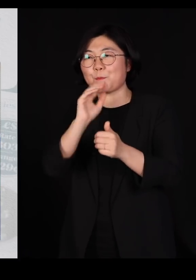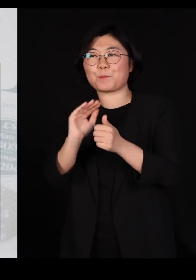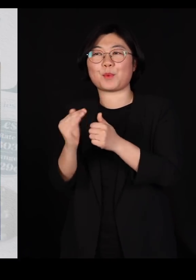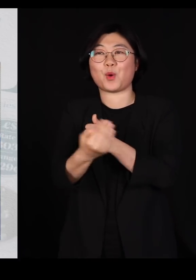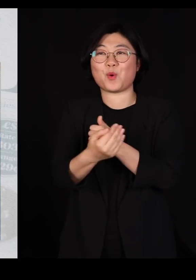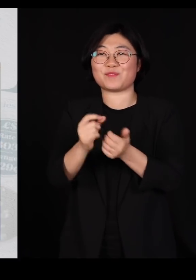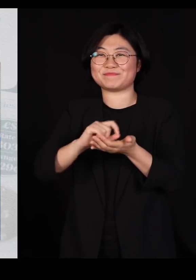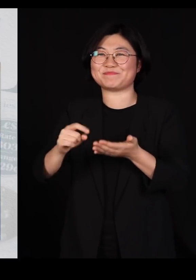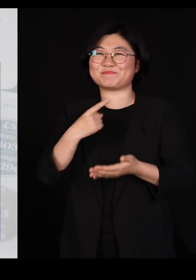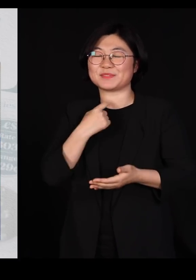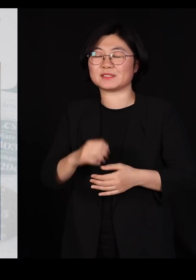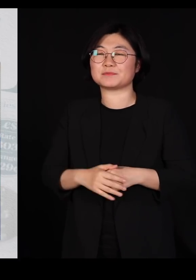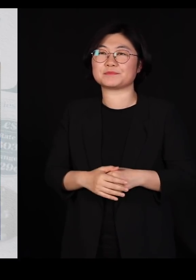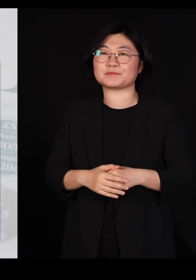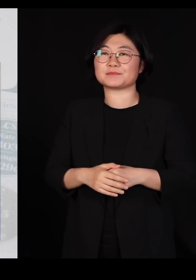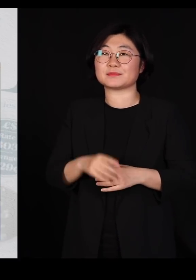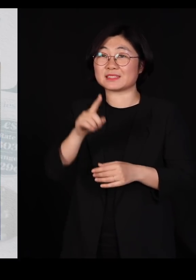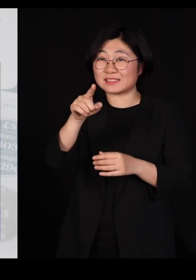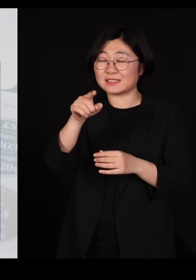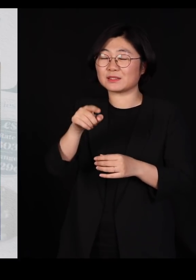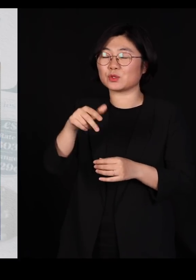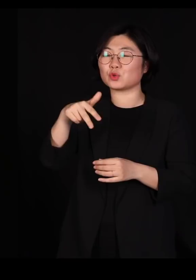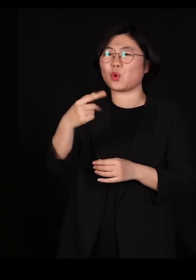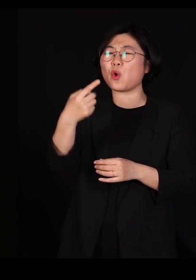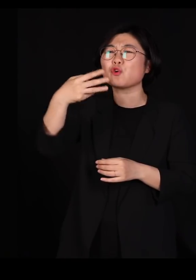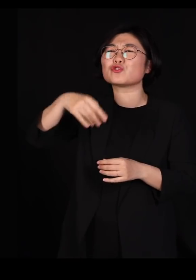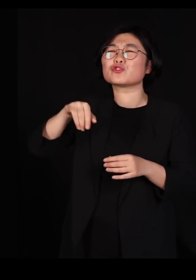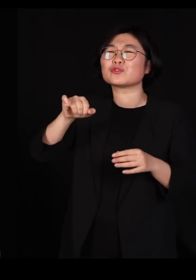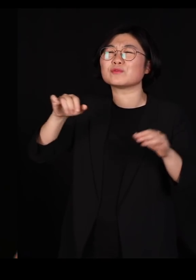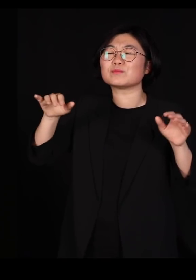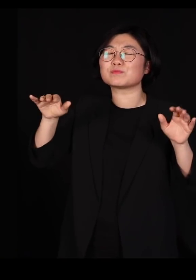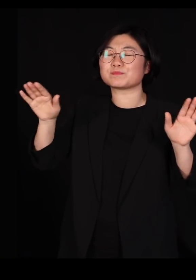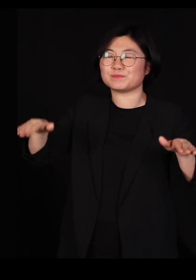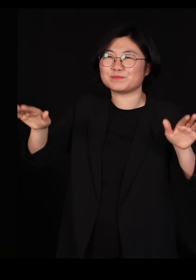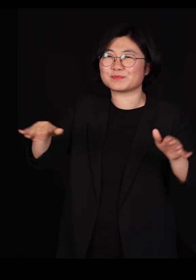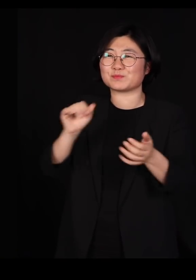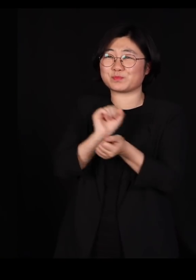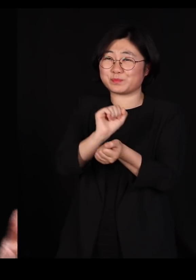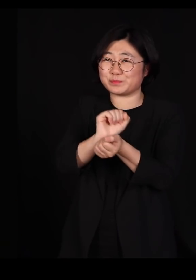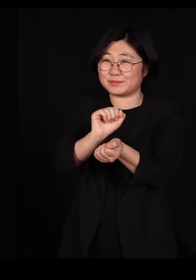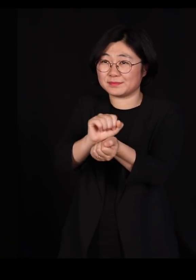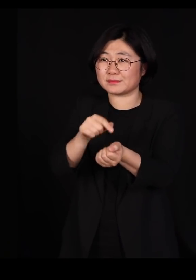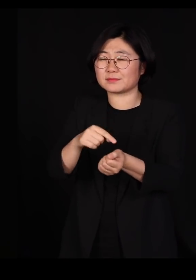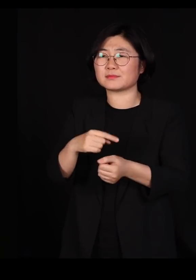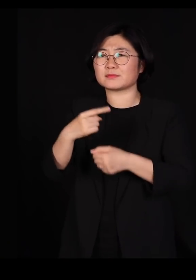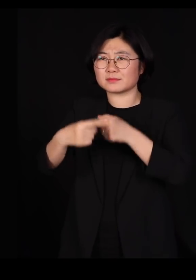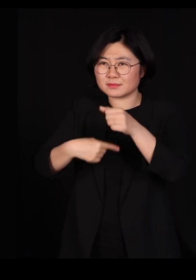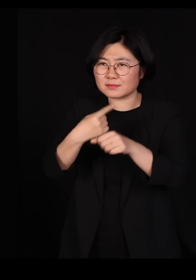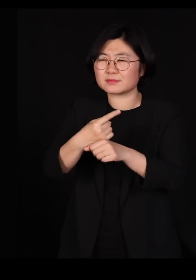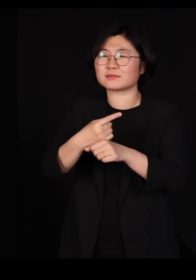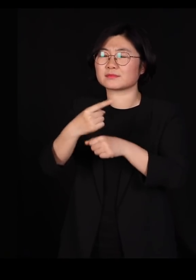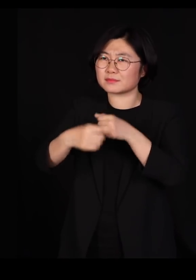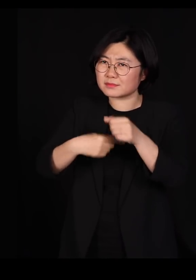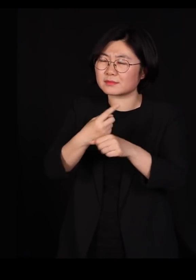이게 조류독감이 어느덧 우리나라에서는 거의 해마다 일어나는 일이 돼버렸는데